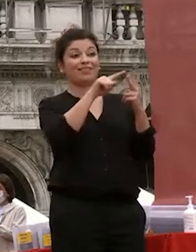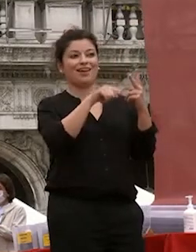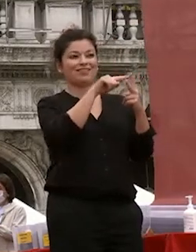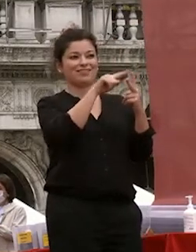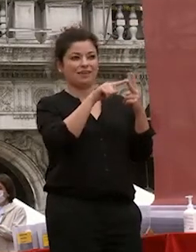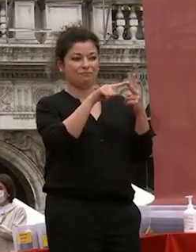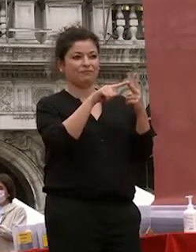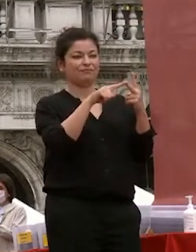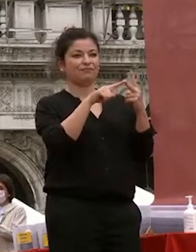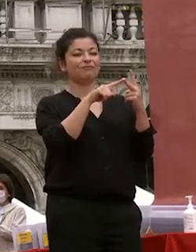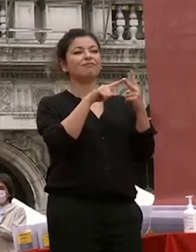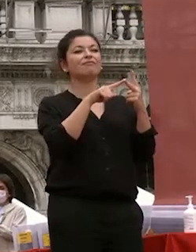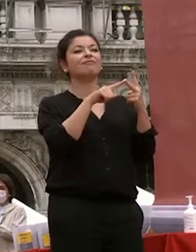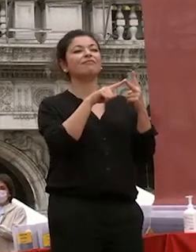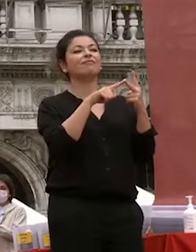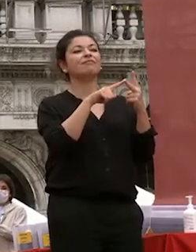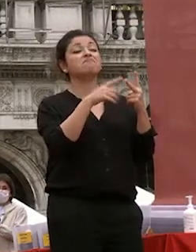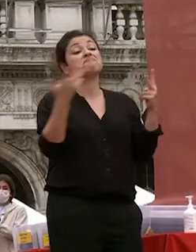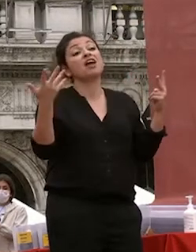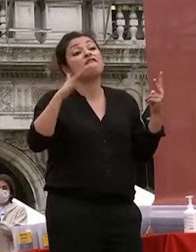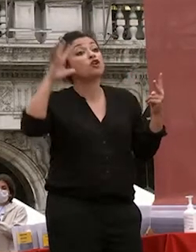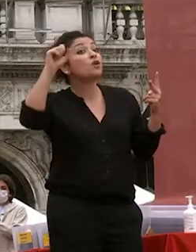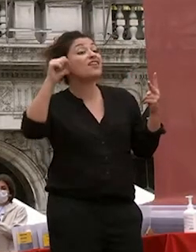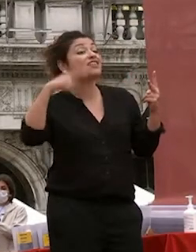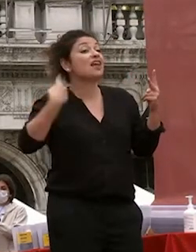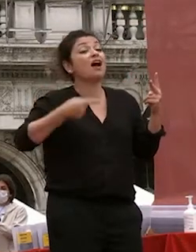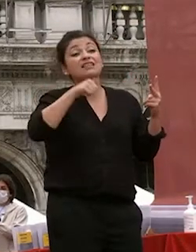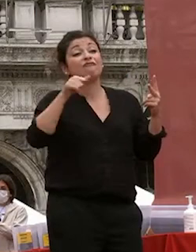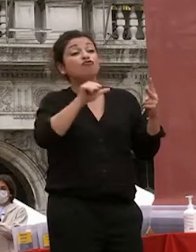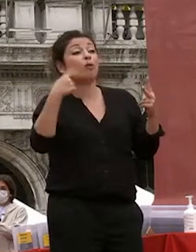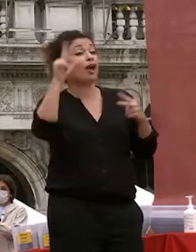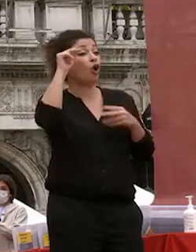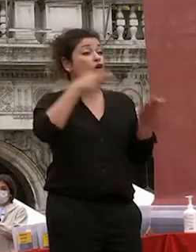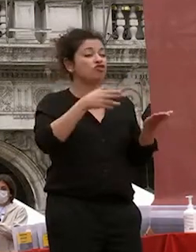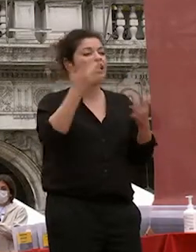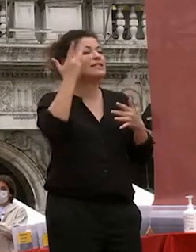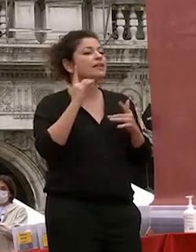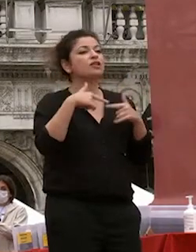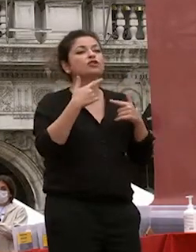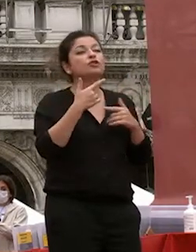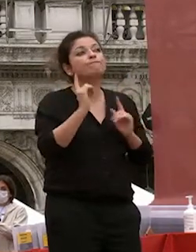probabilmente l'università eseguito solo la conoscenza con il rischio di rimanere